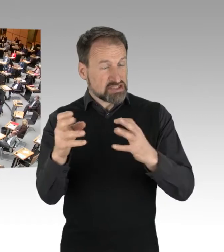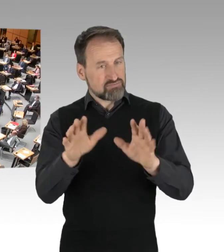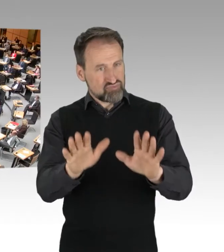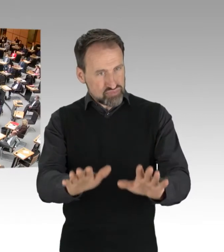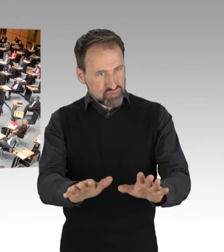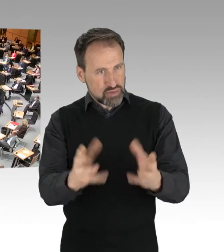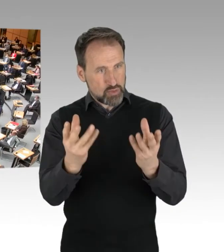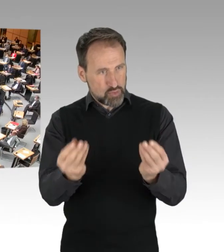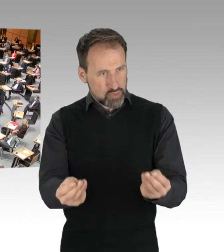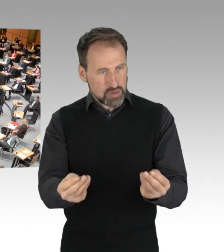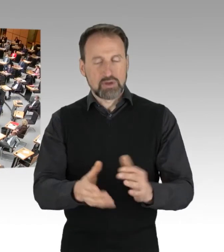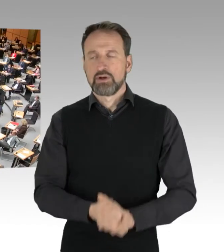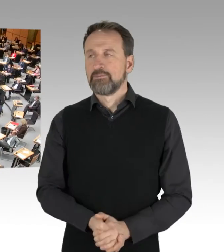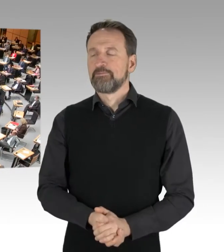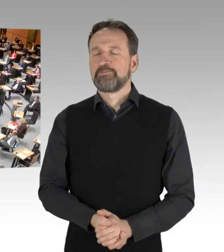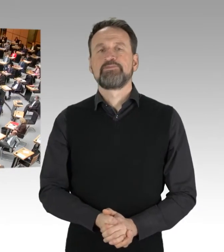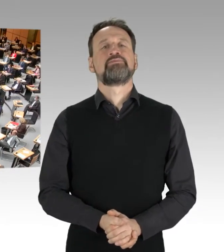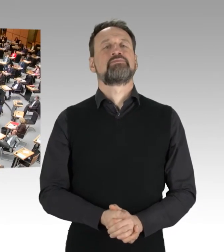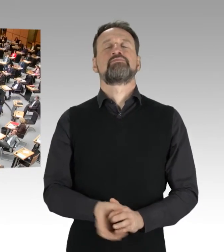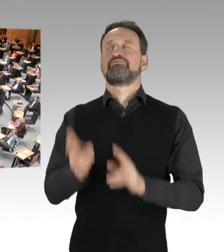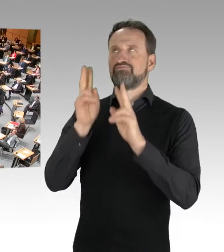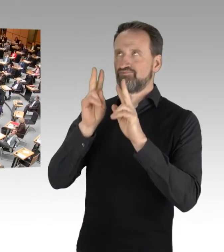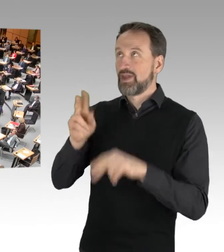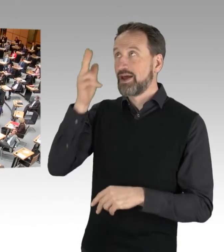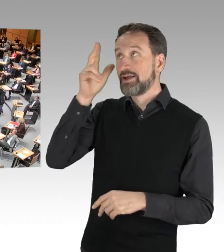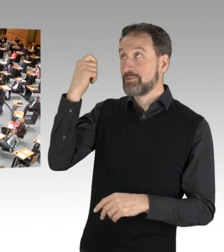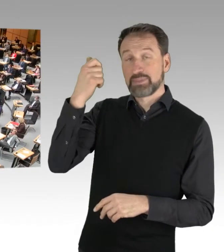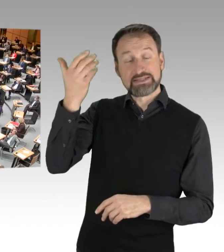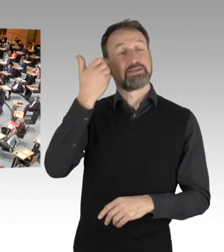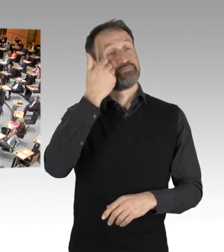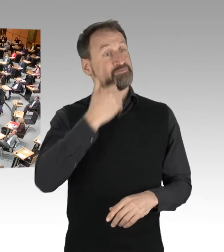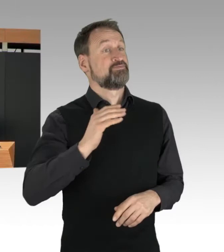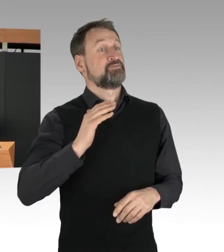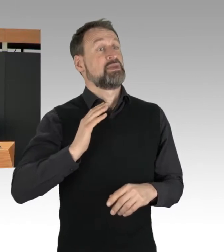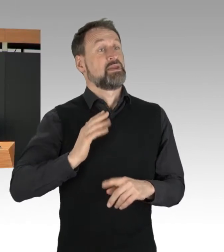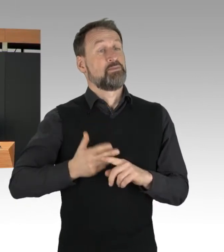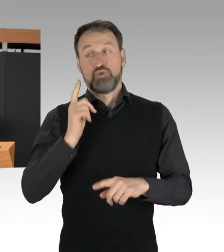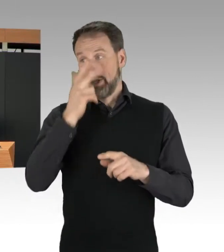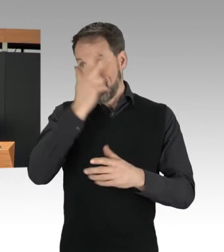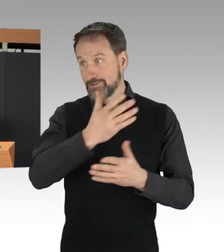(Rednerwechsel) Verehrter Herr Präsident, meine sehr verehrten Damen und Herren,